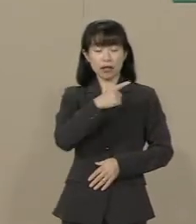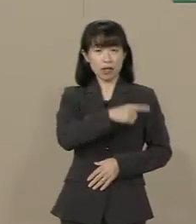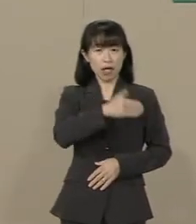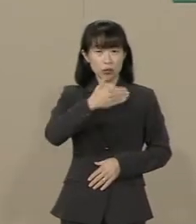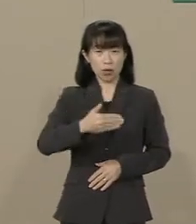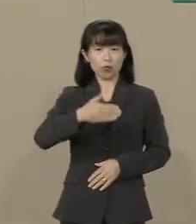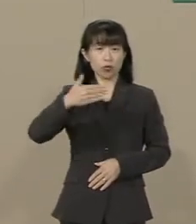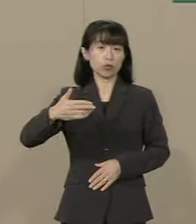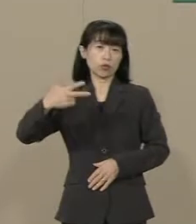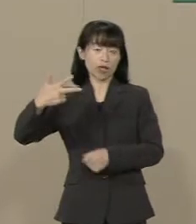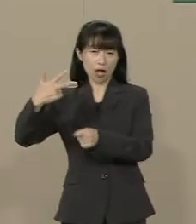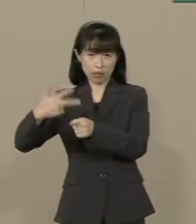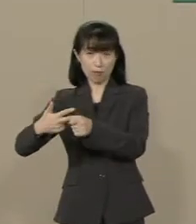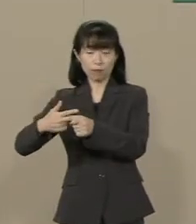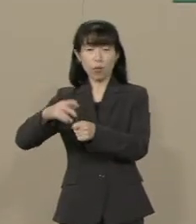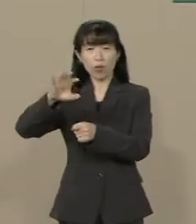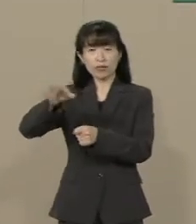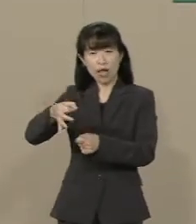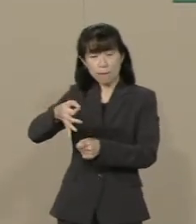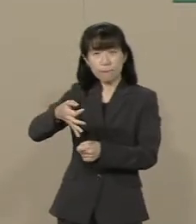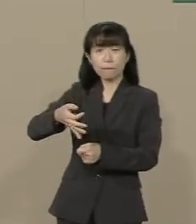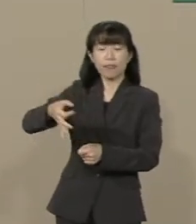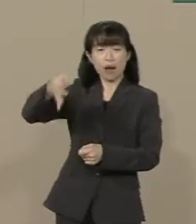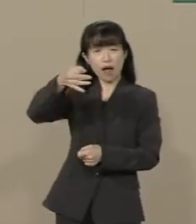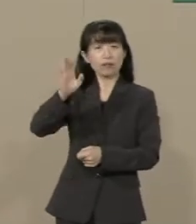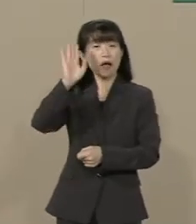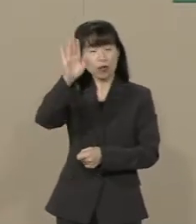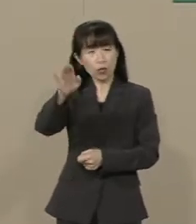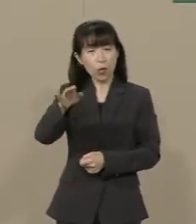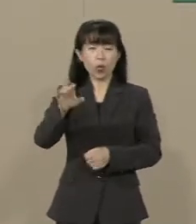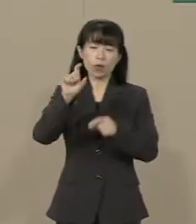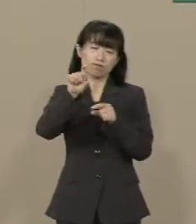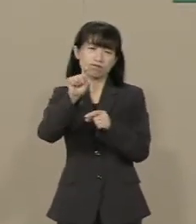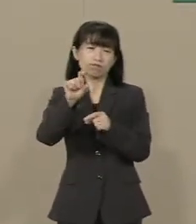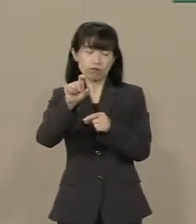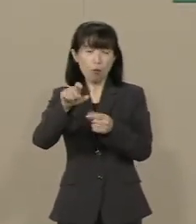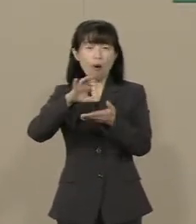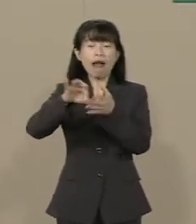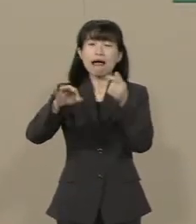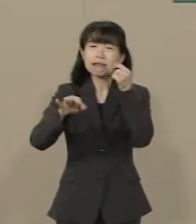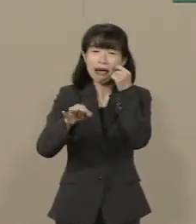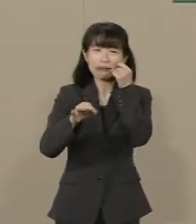２％の消費税が払えなくて自殺を した経営者がたくさんいたんです